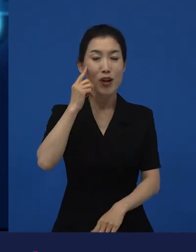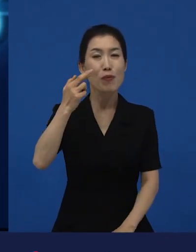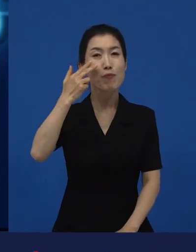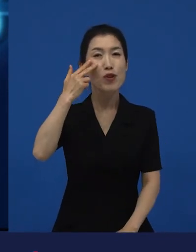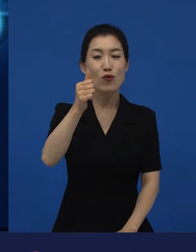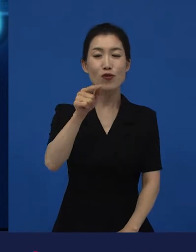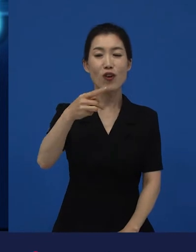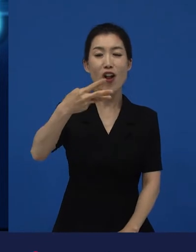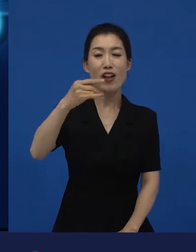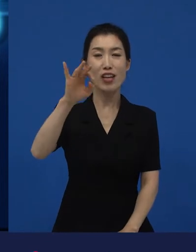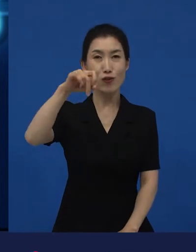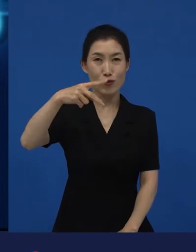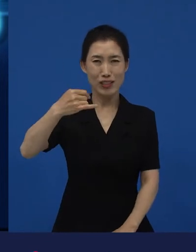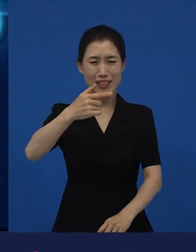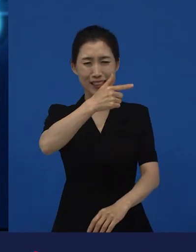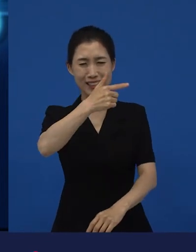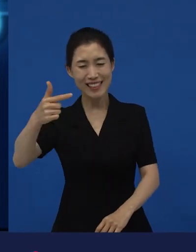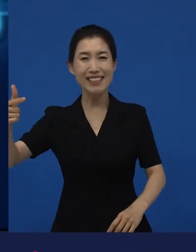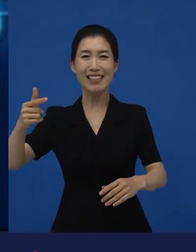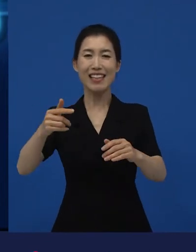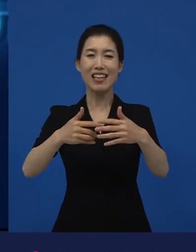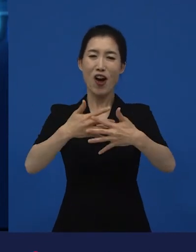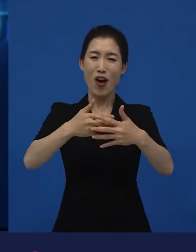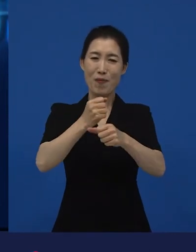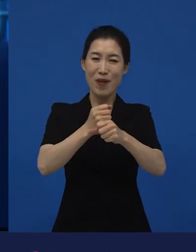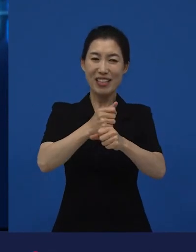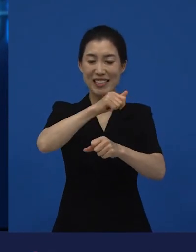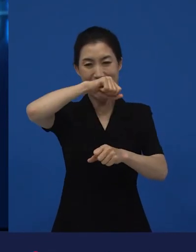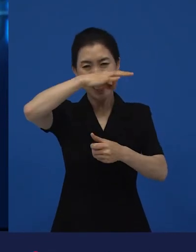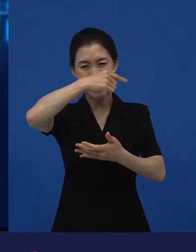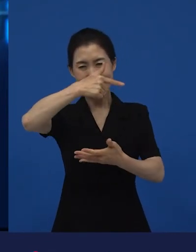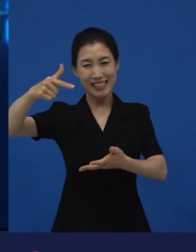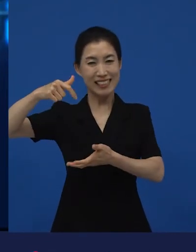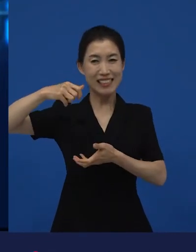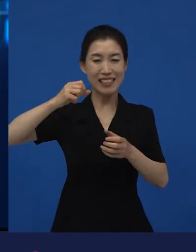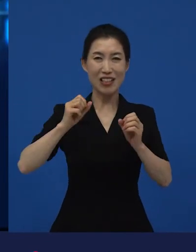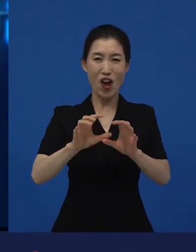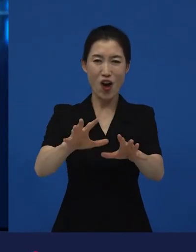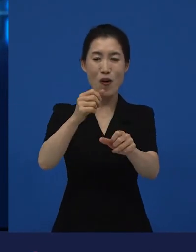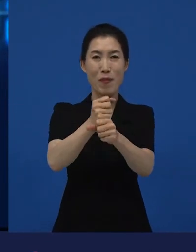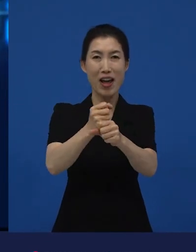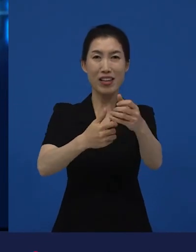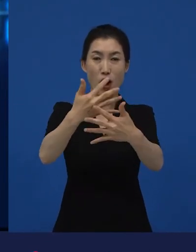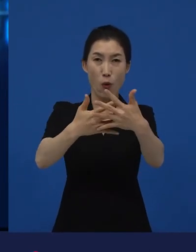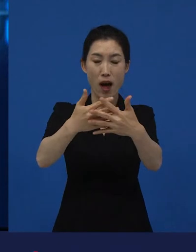헐리우드의 큰 스튜디오들이 대형 제작비를 가지고 만든 영화 외에